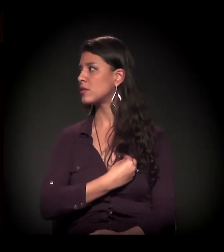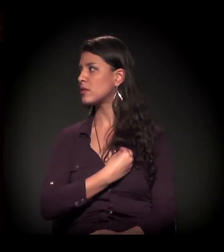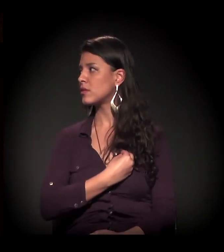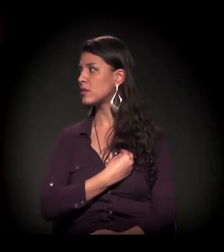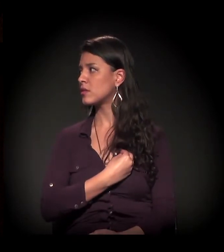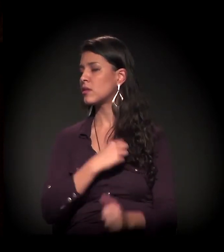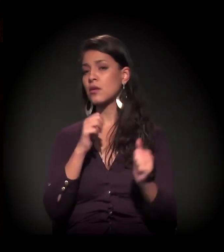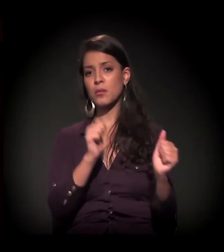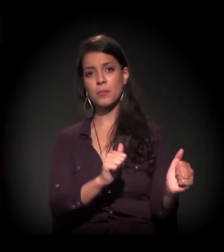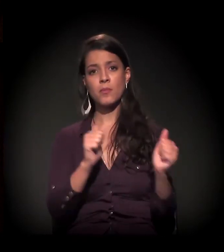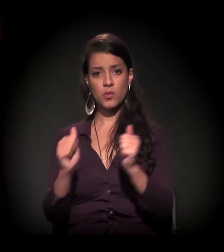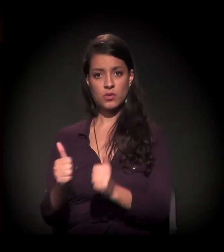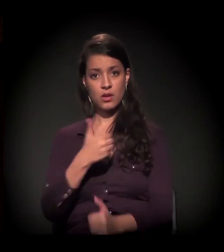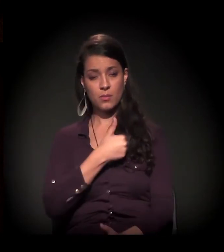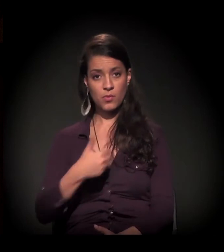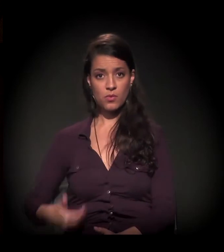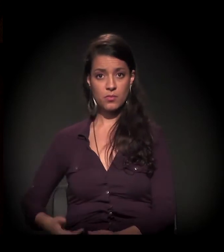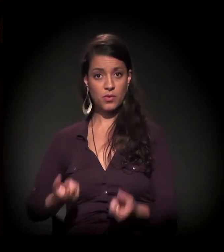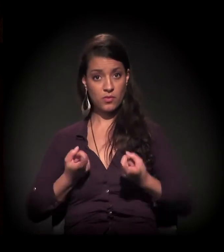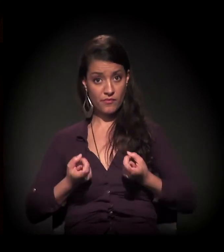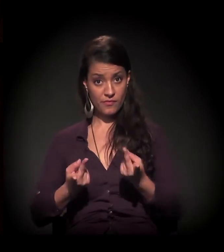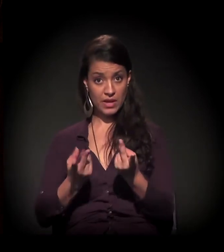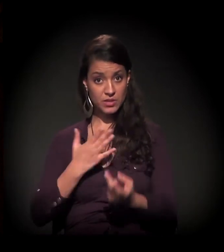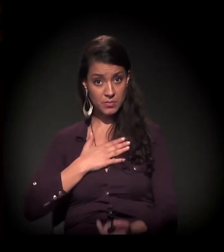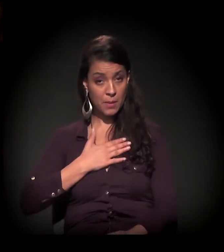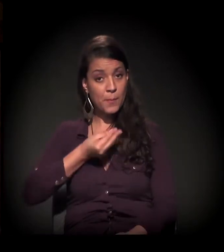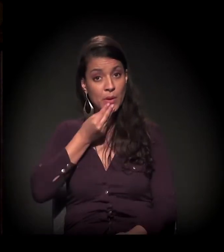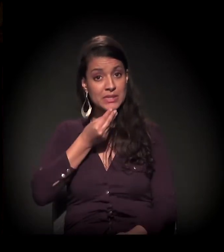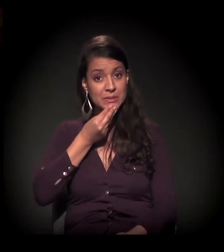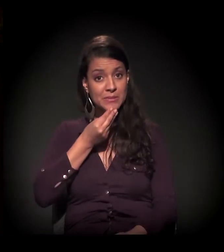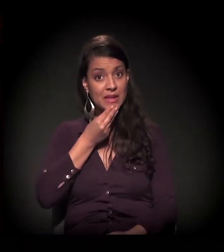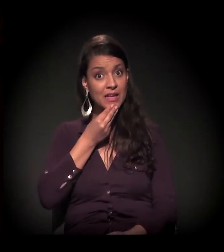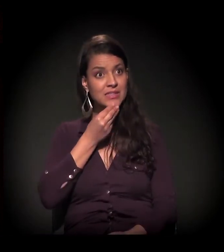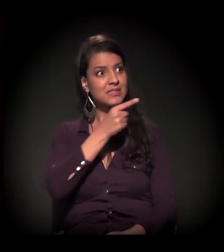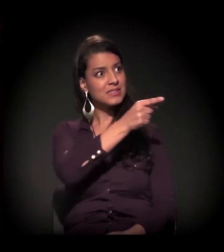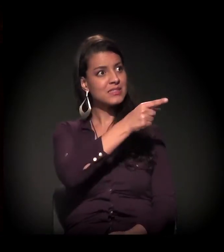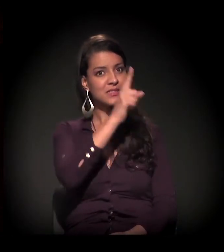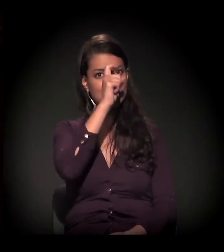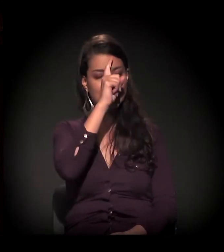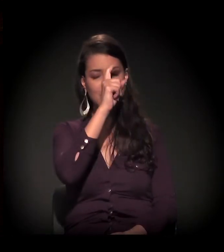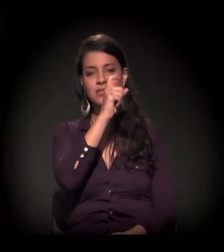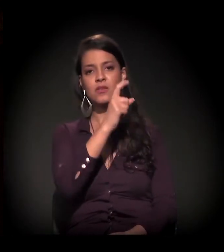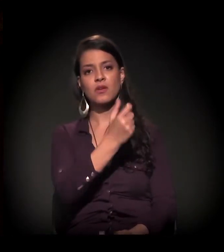O poder público, que me vende essas possibilidades durante o período de internação,